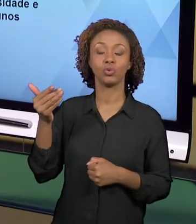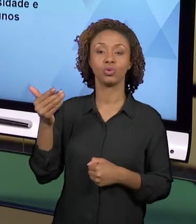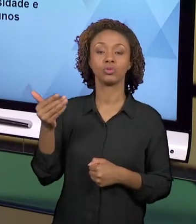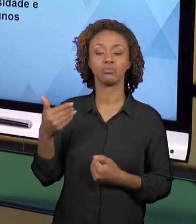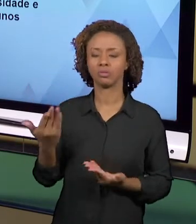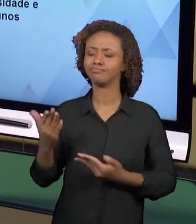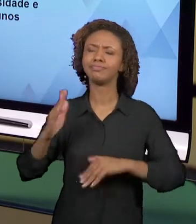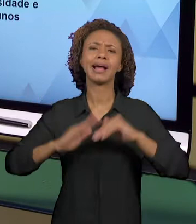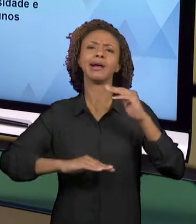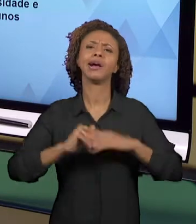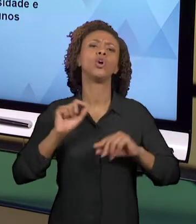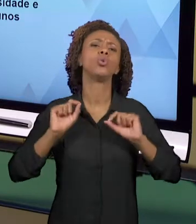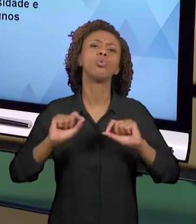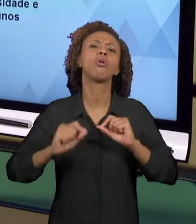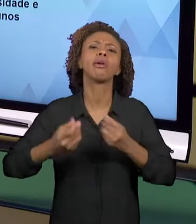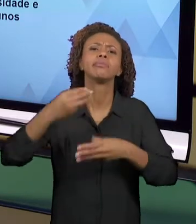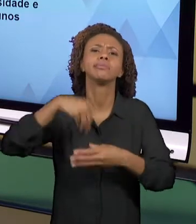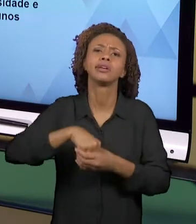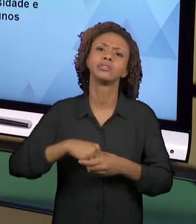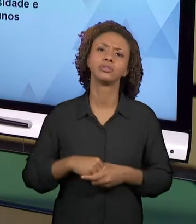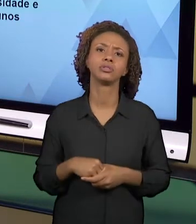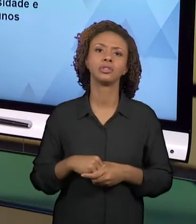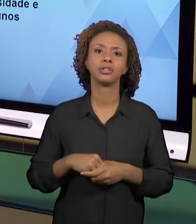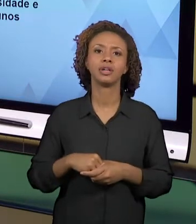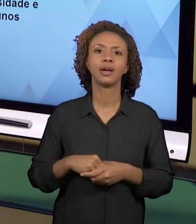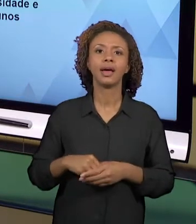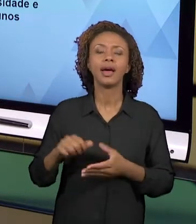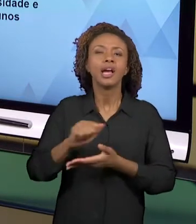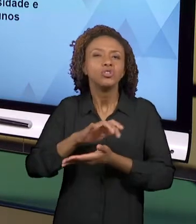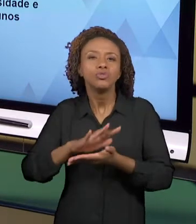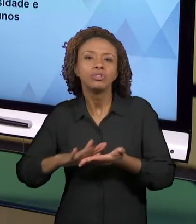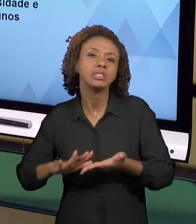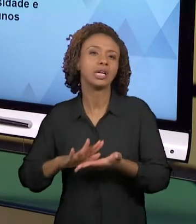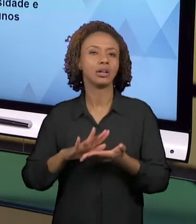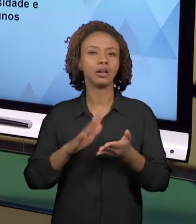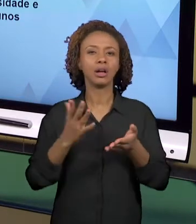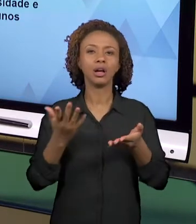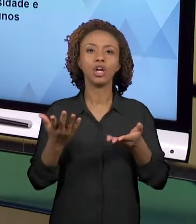MOBILIZEM AS AÇÕES DOS ALUNOS EM PROL DAS